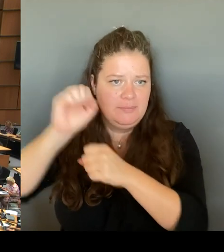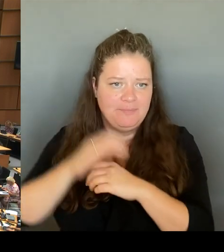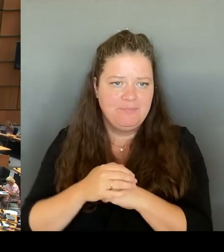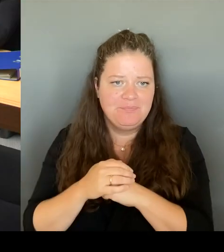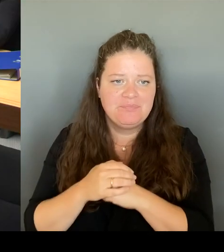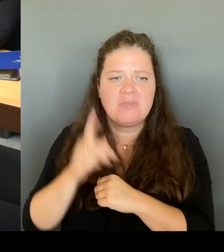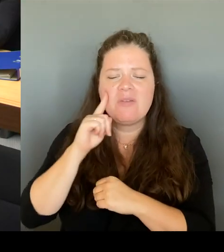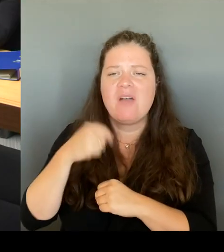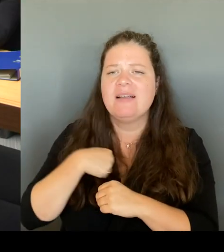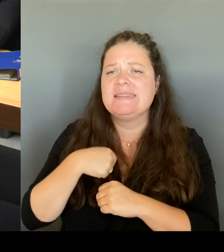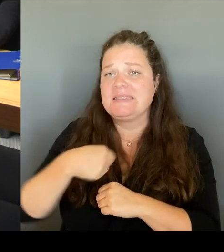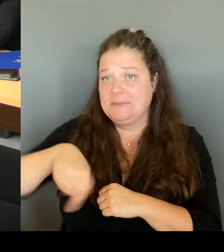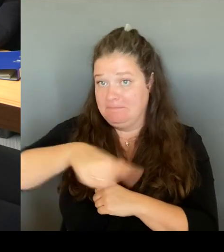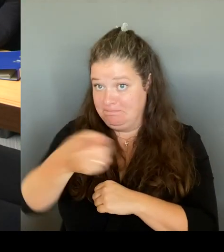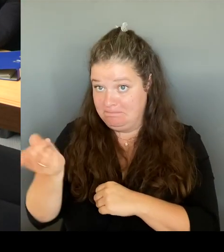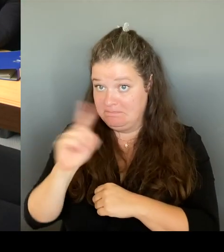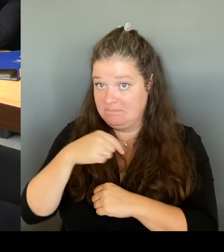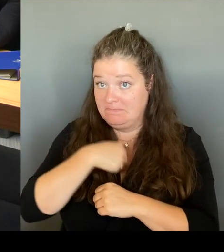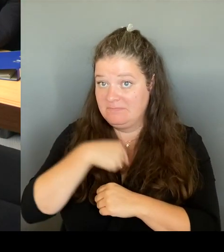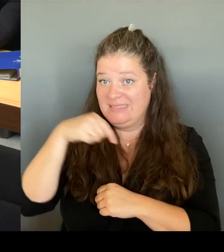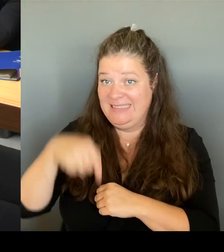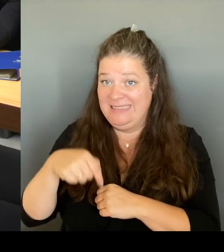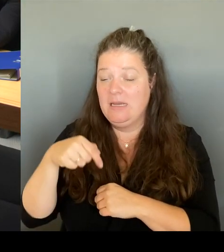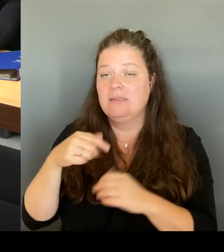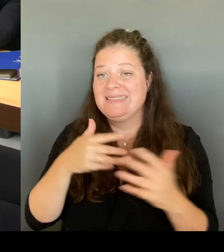entsprechende Sprecherin. Und ich war natürlich